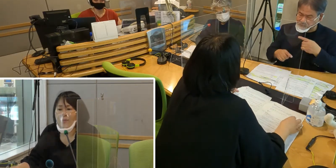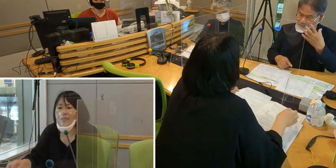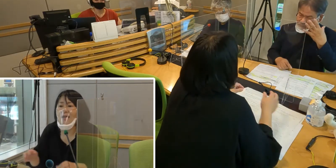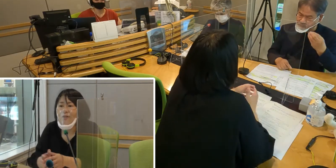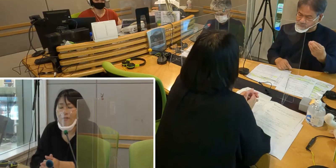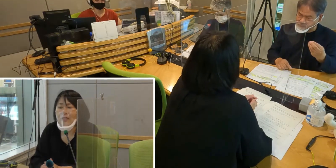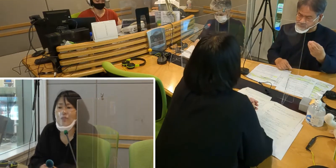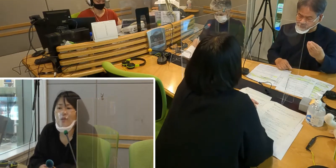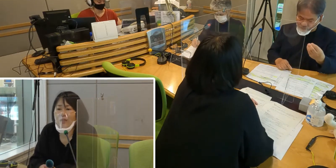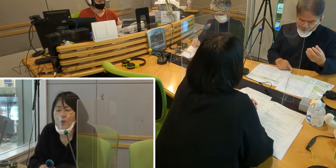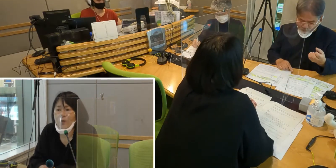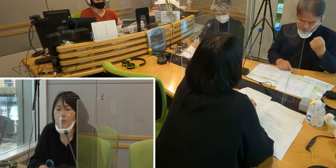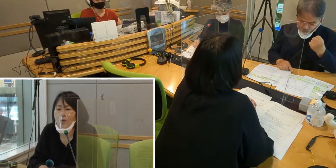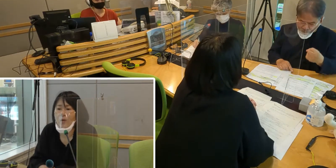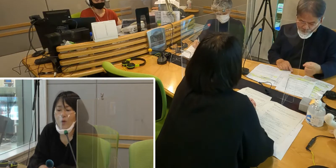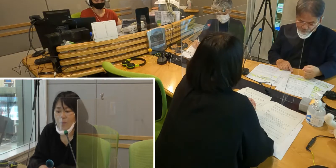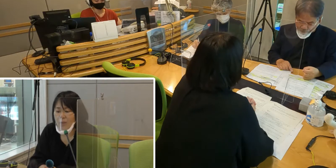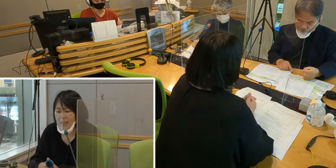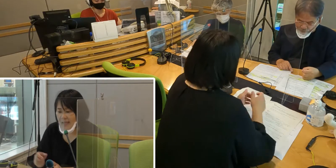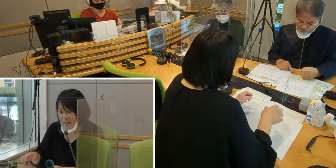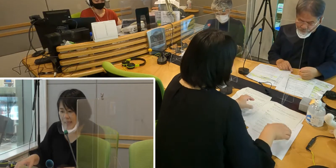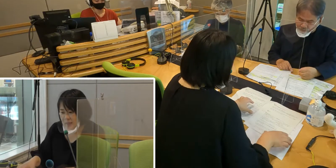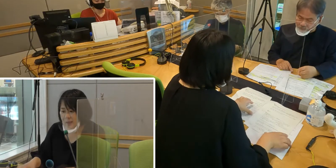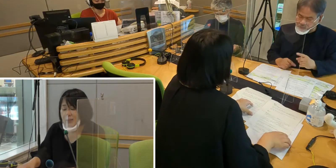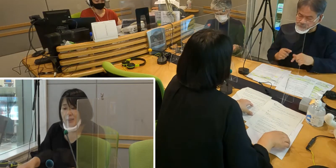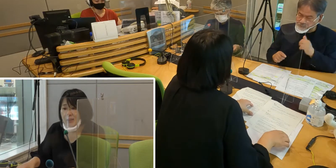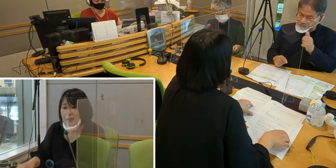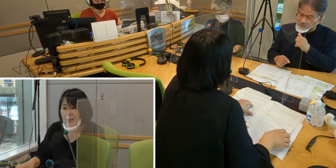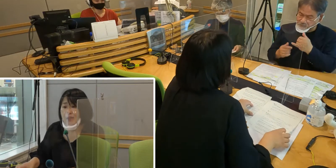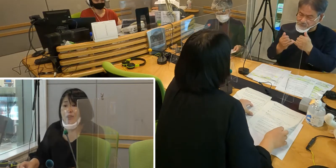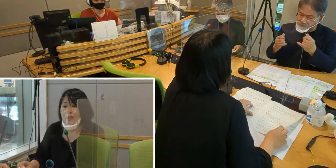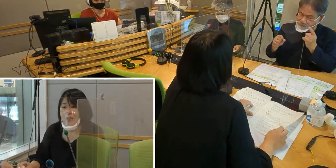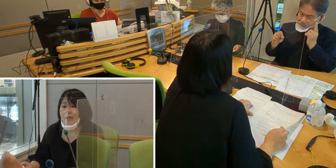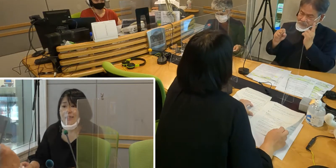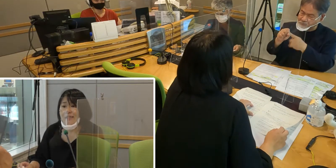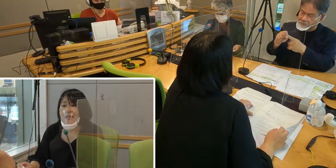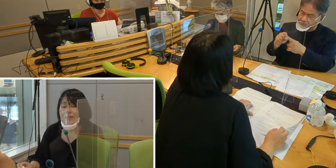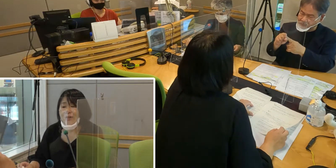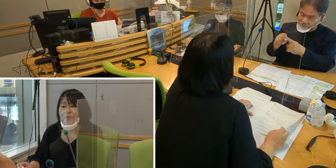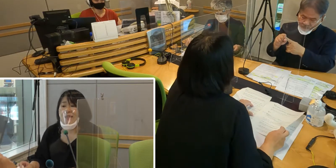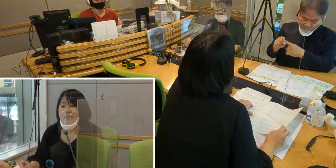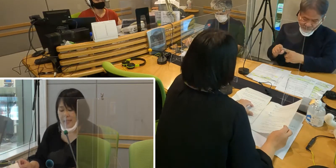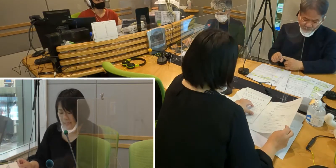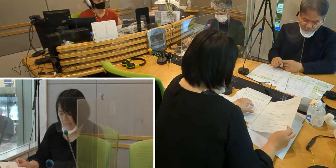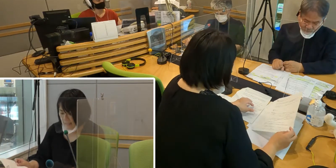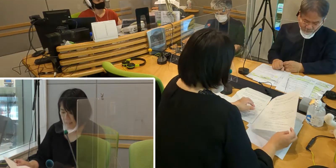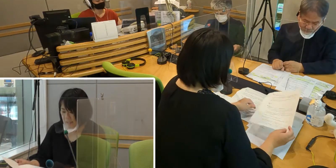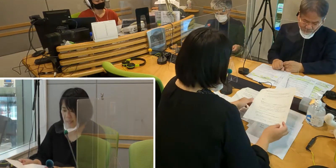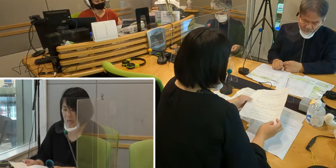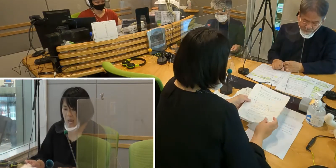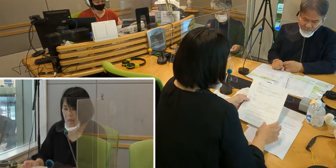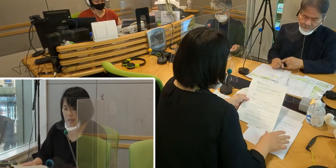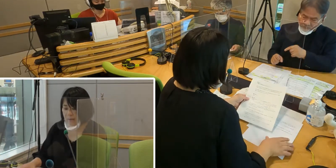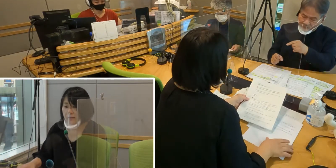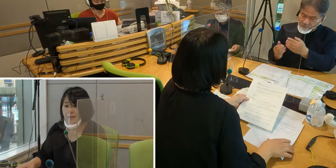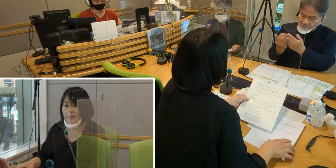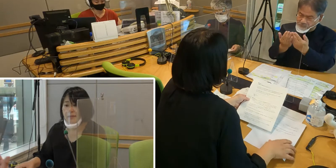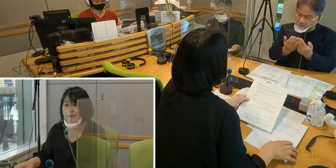皆さんが手話に興味を持っていただく 手話通訳を目指していただく